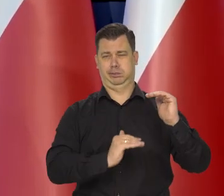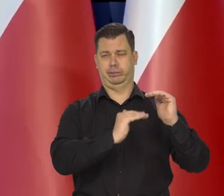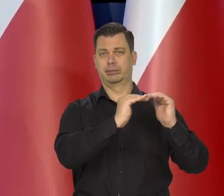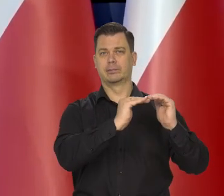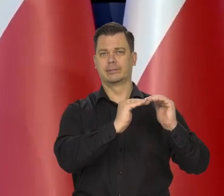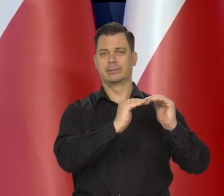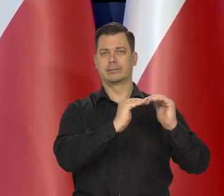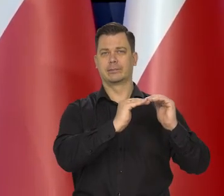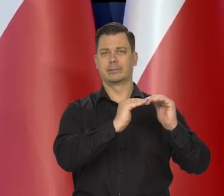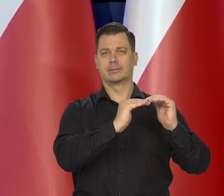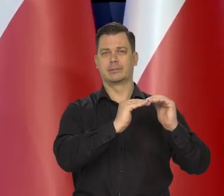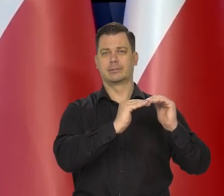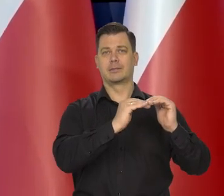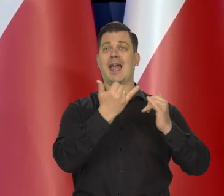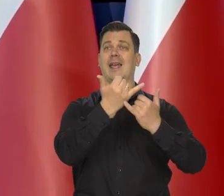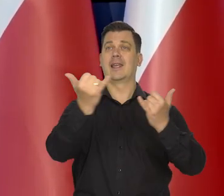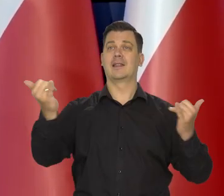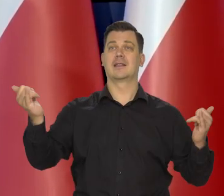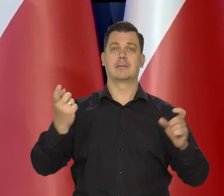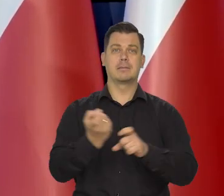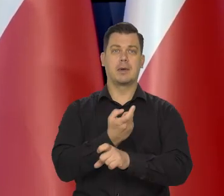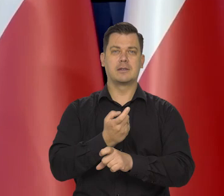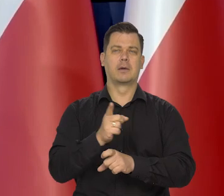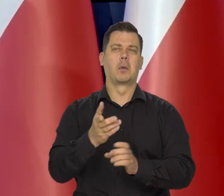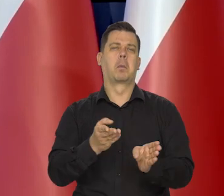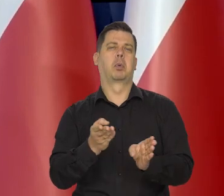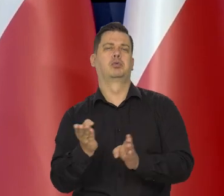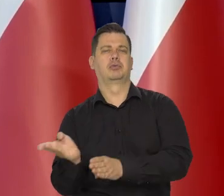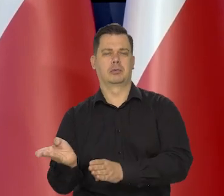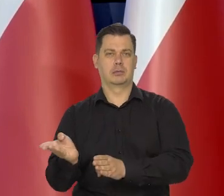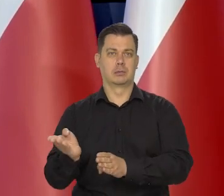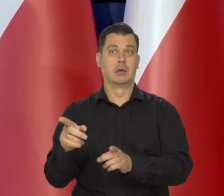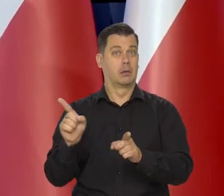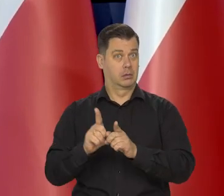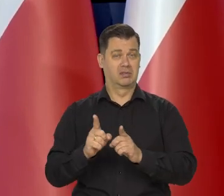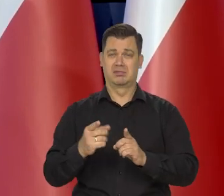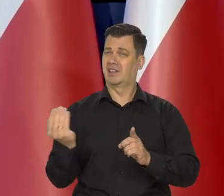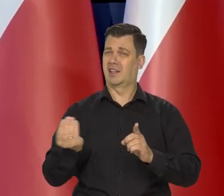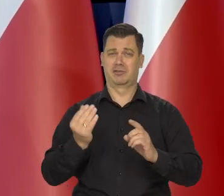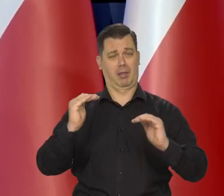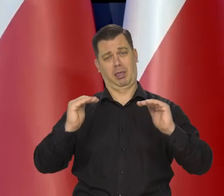Inne kraje te, które później zaczęły podnosić stopy,